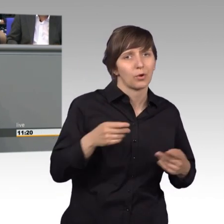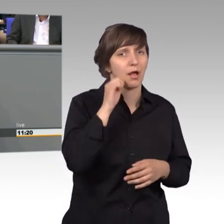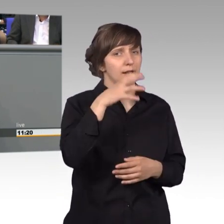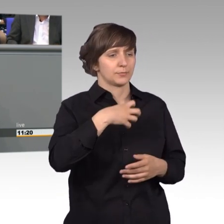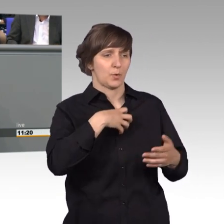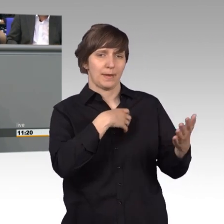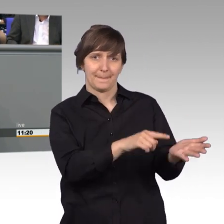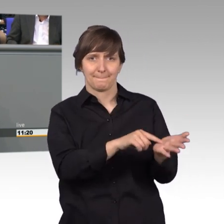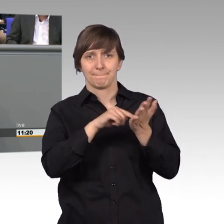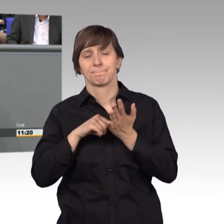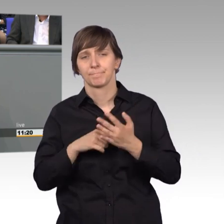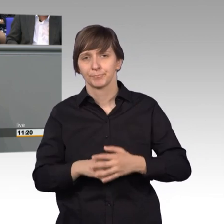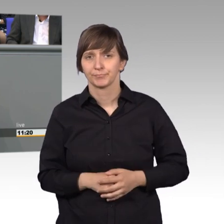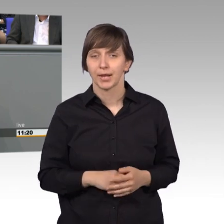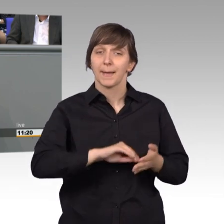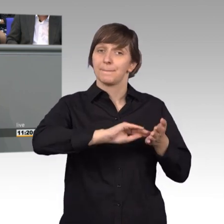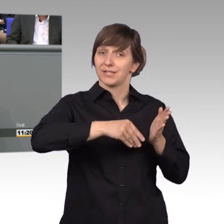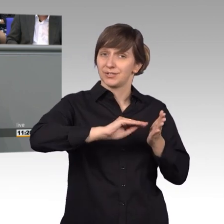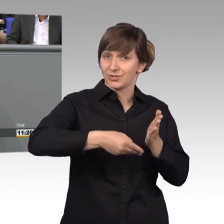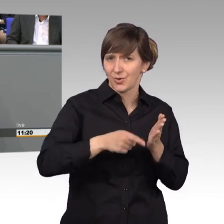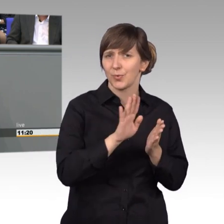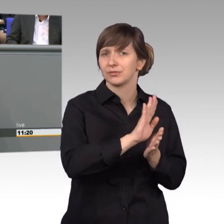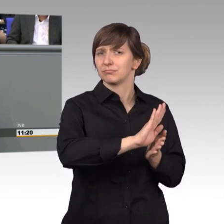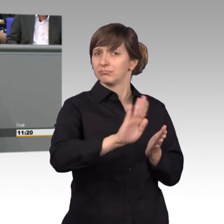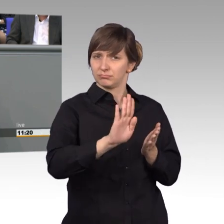Die Mehrzahl der Petitionen, insgesamt ein Drittel,